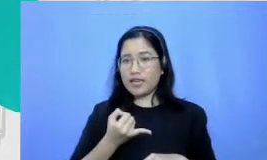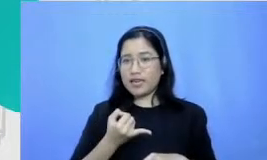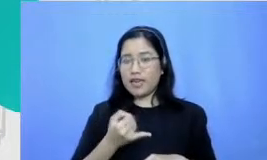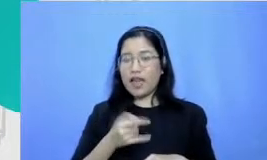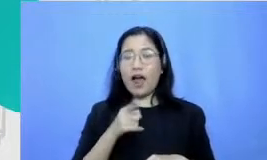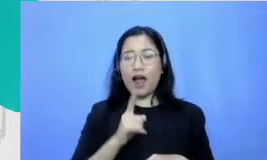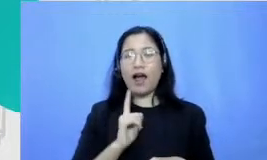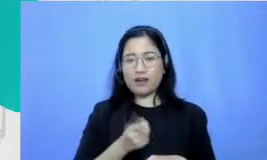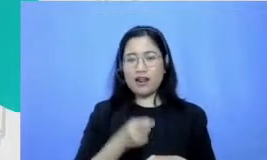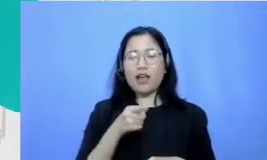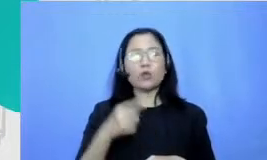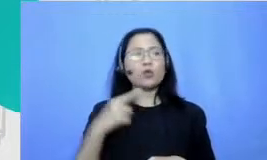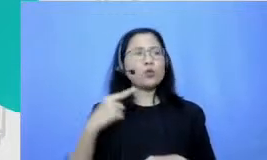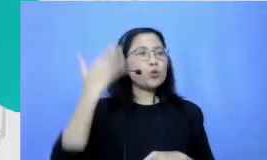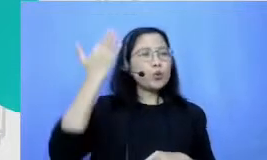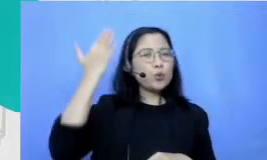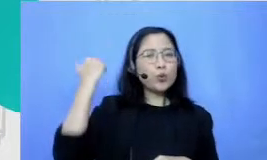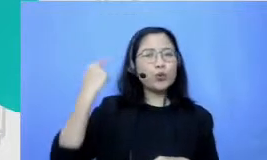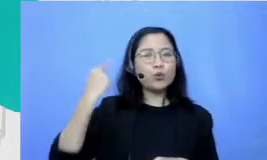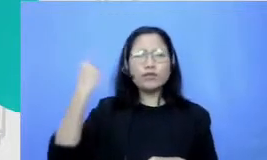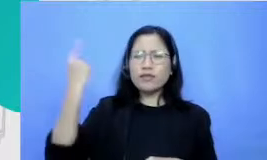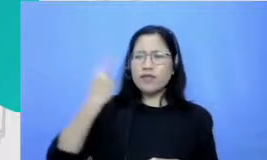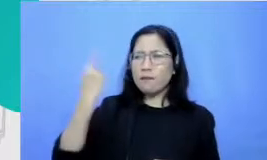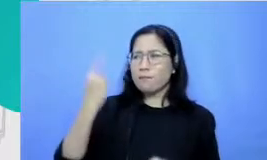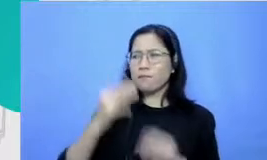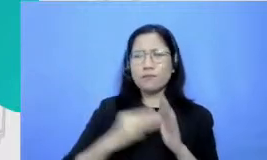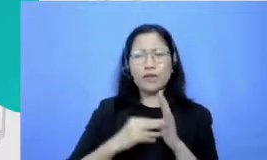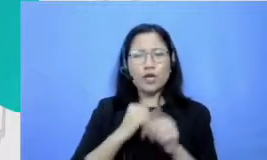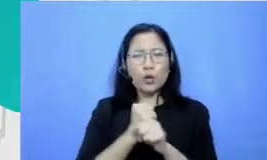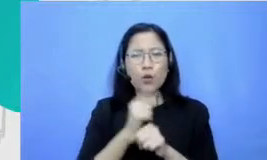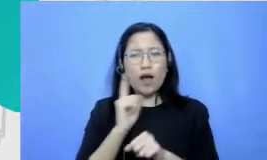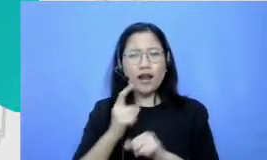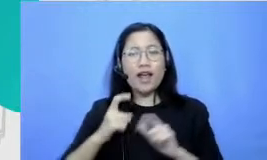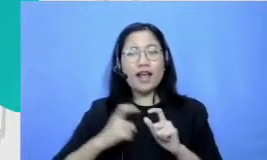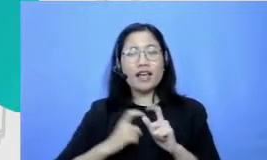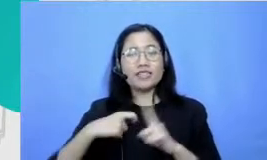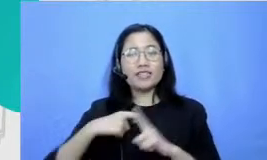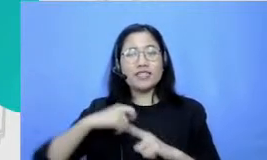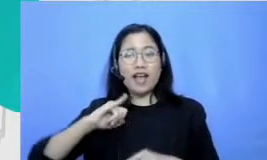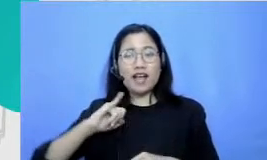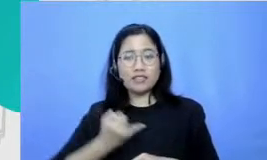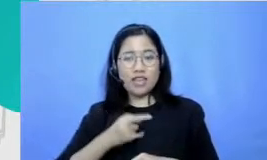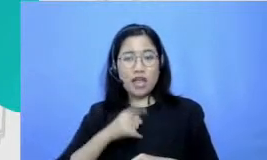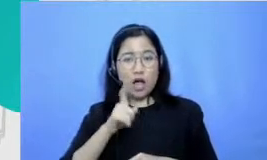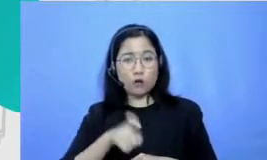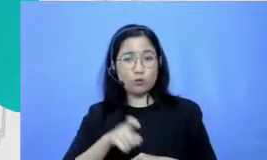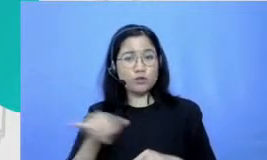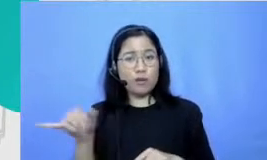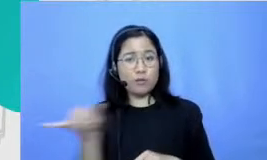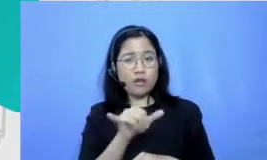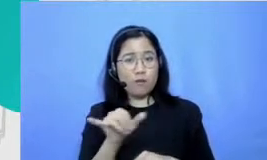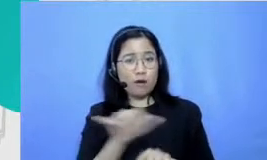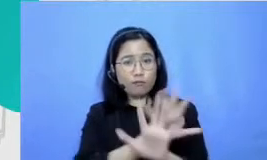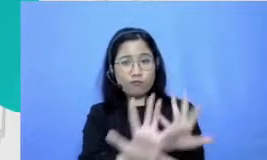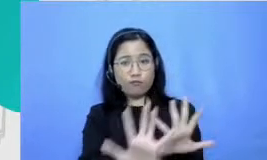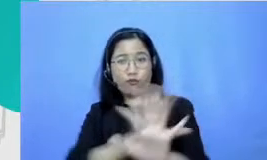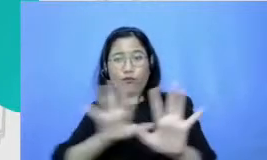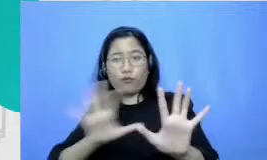minggu Tuh kan ada SK yang kita harus praktekin sama-sama di depan di depan lapangan Gitu ya aku